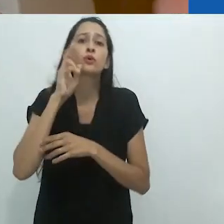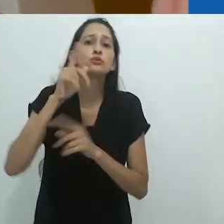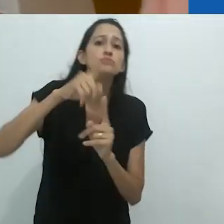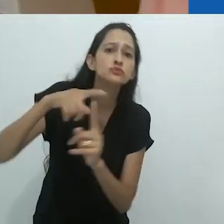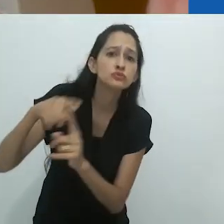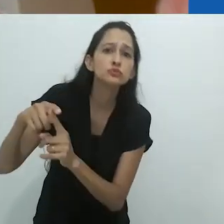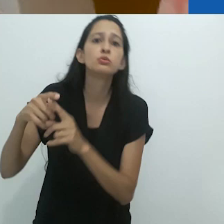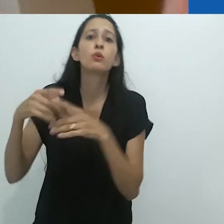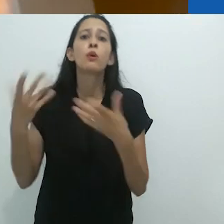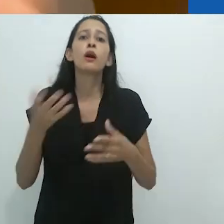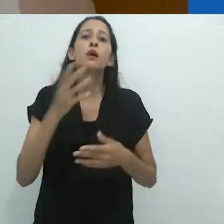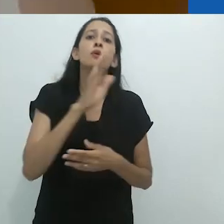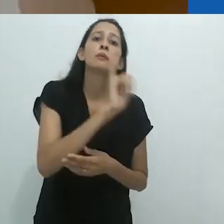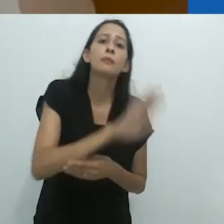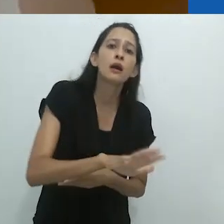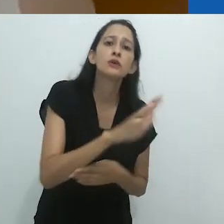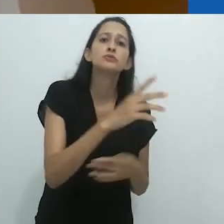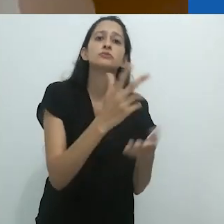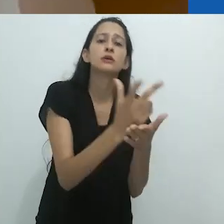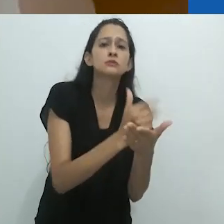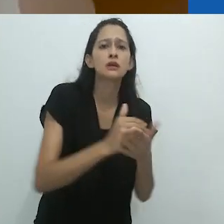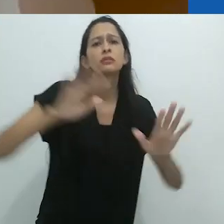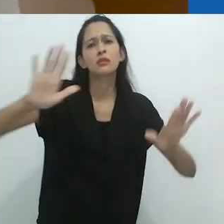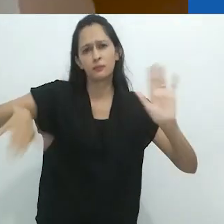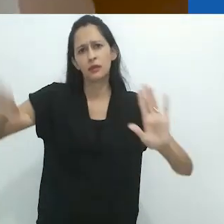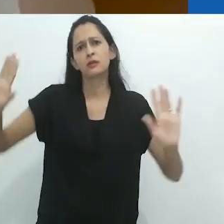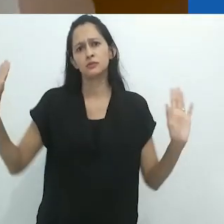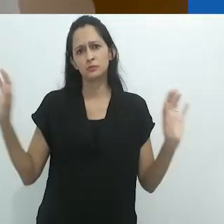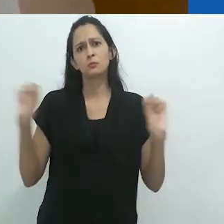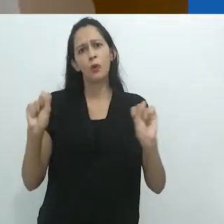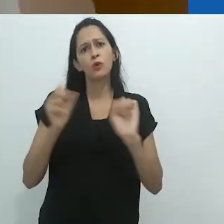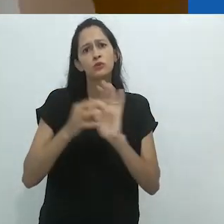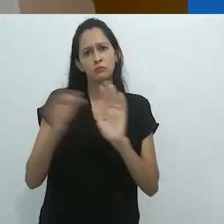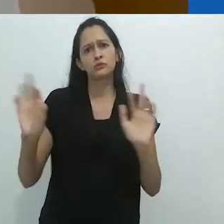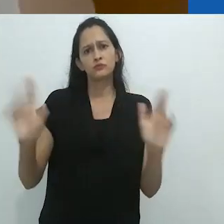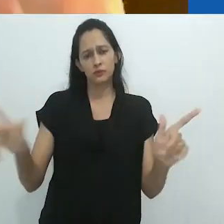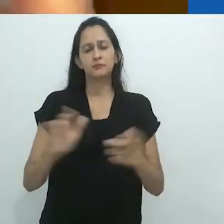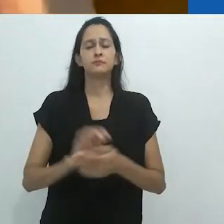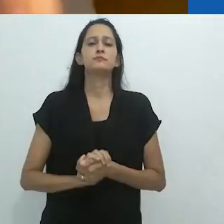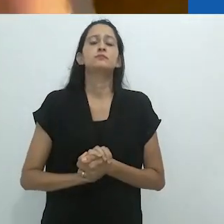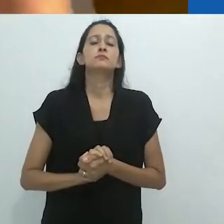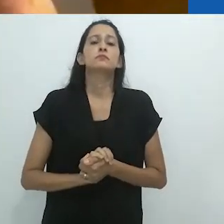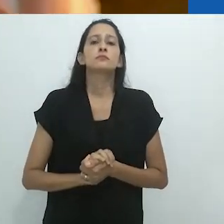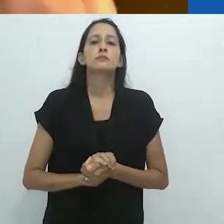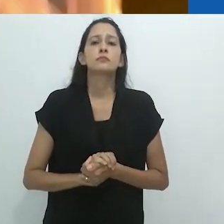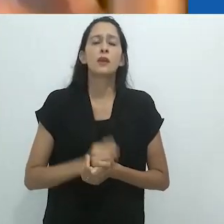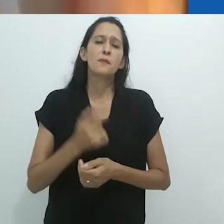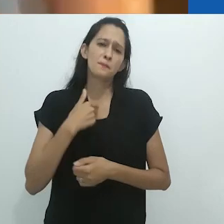que imagem, que imagem visual. Tendo a pensar que